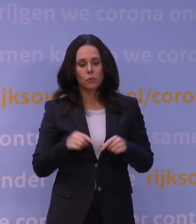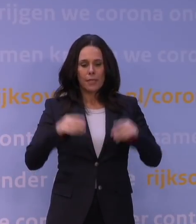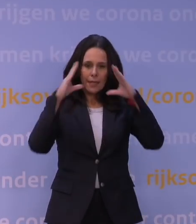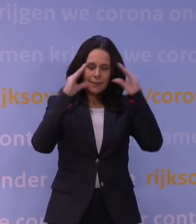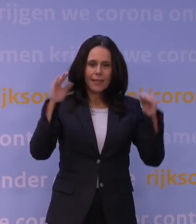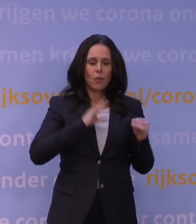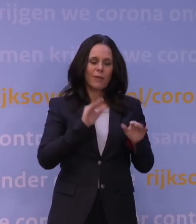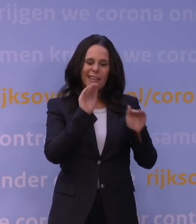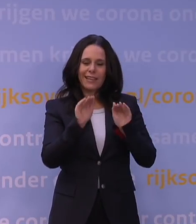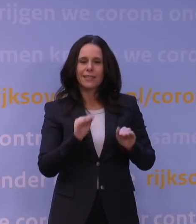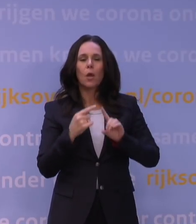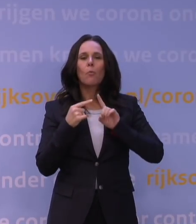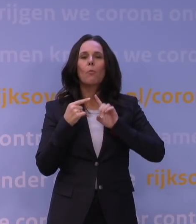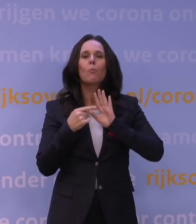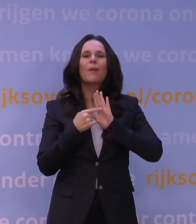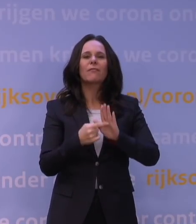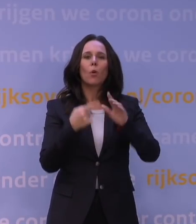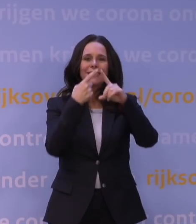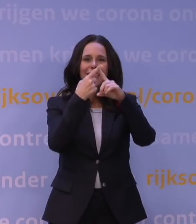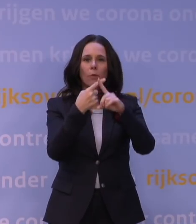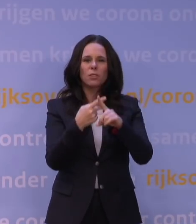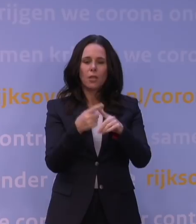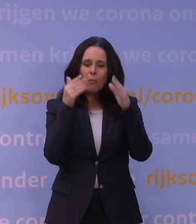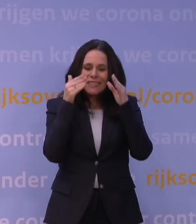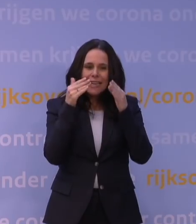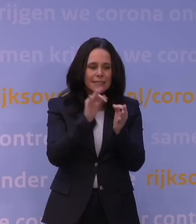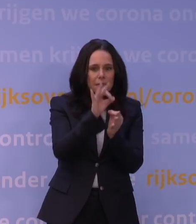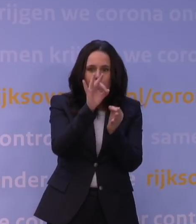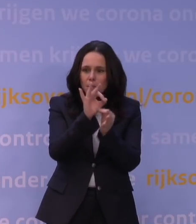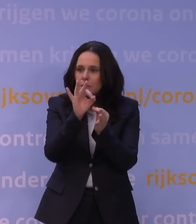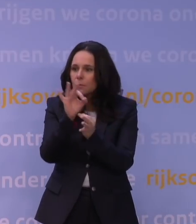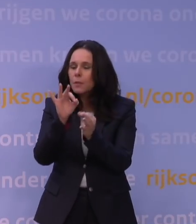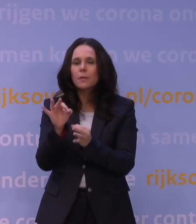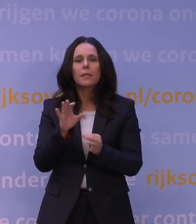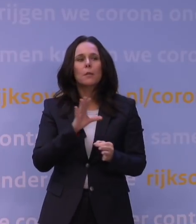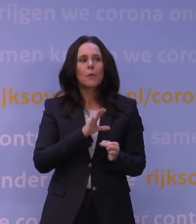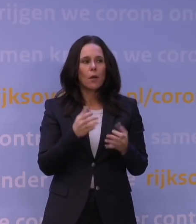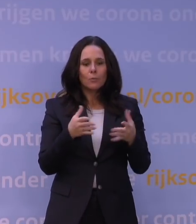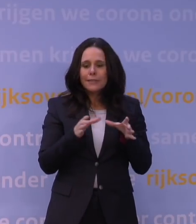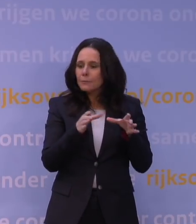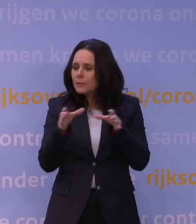Bijvoorbeeld in Amsterdam wordt zeer intensief gemeten, maar ook met de kiemsurveillance kijken we ernaar,